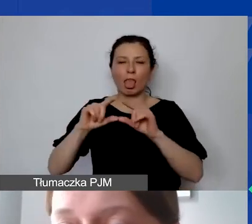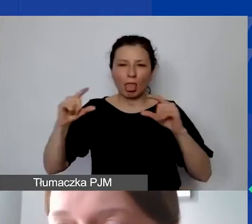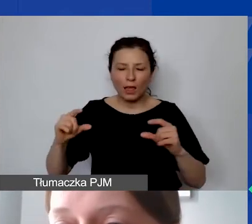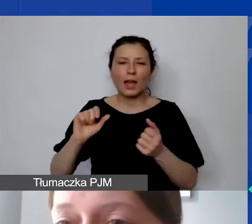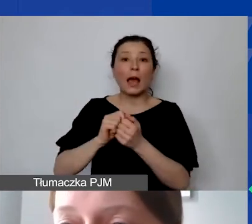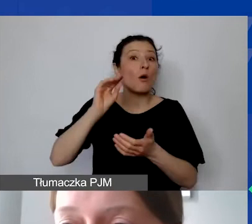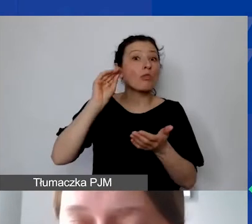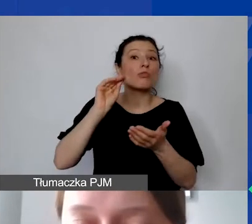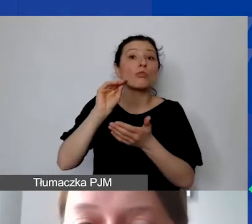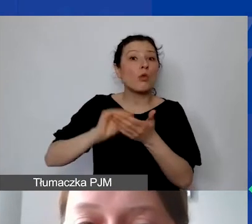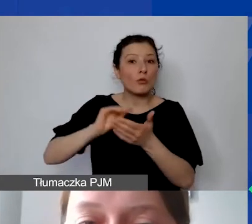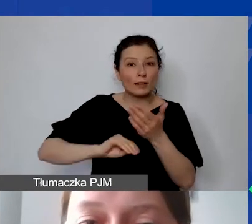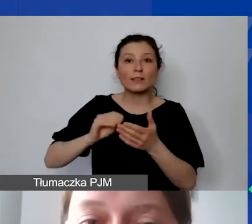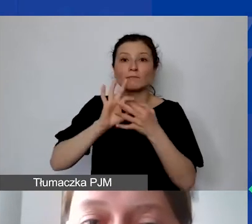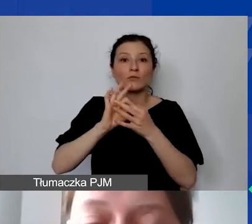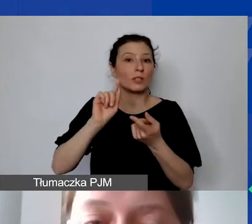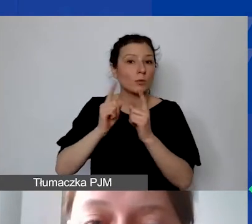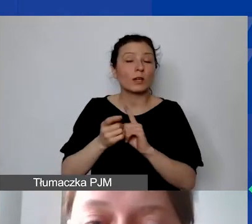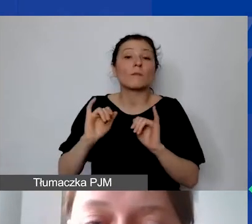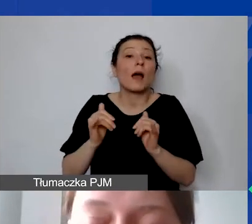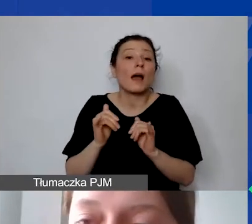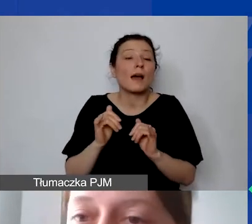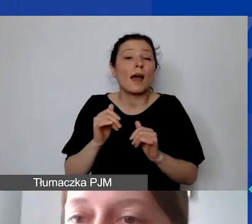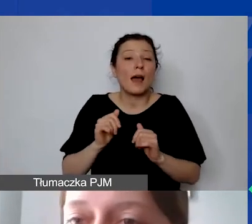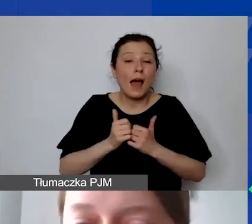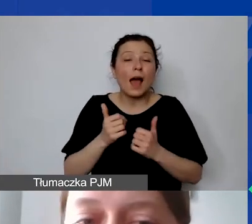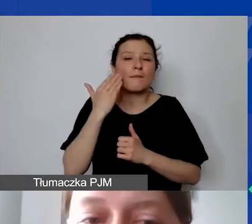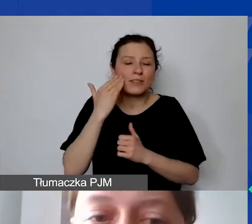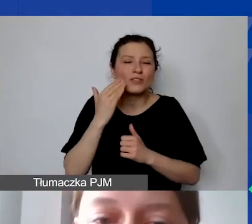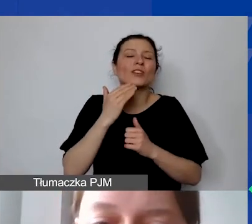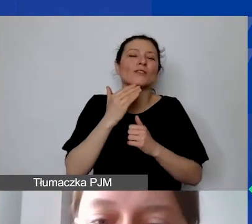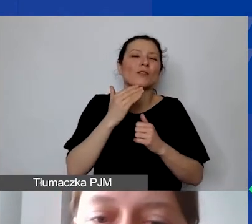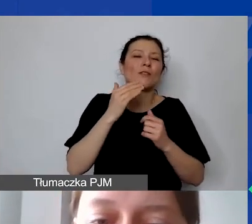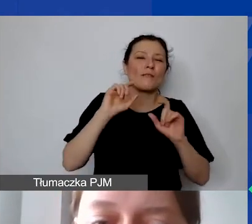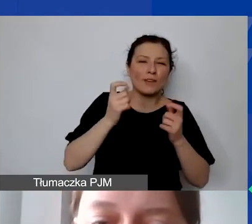na tyle, żeby wiedzieć, że dane wydarzenie, podróż się odbyła.